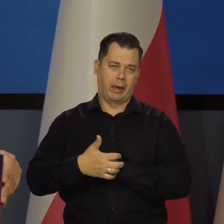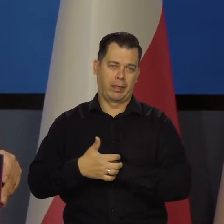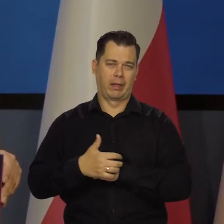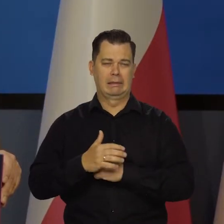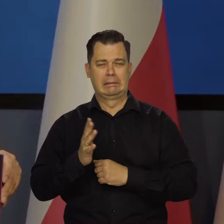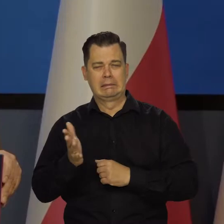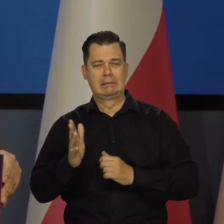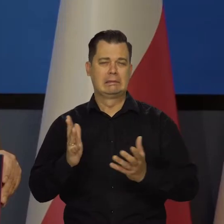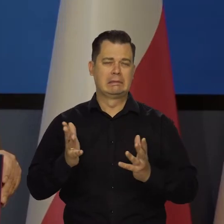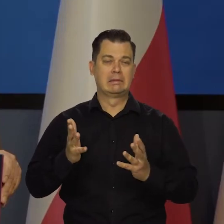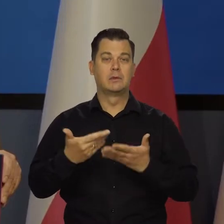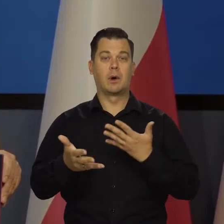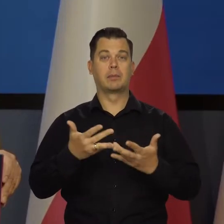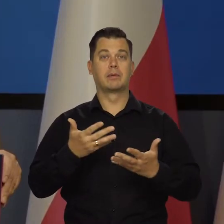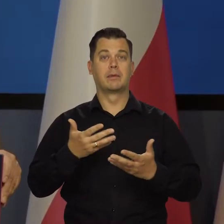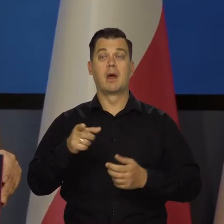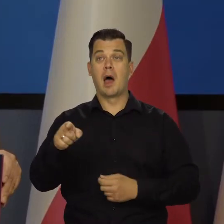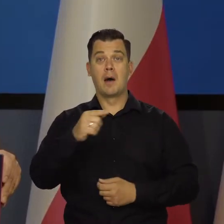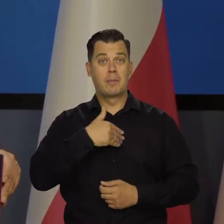O czym Polaków się niedostatecznie informuje.